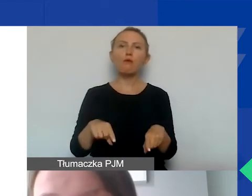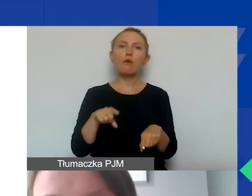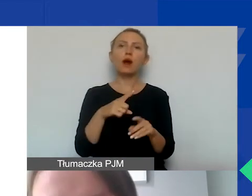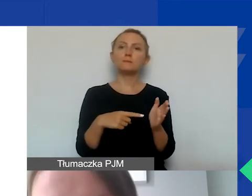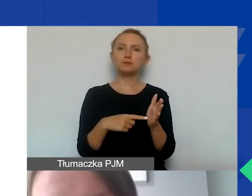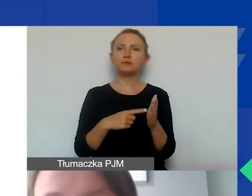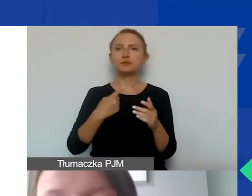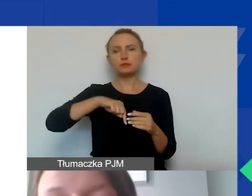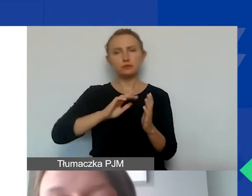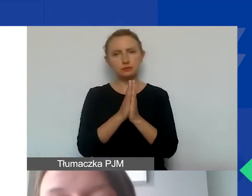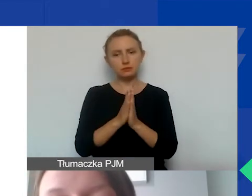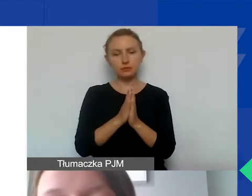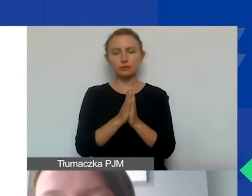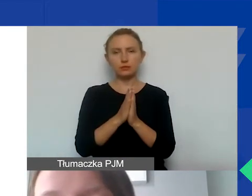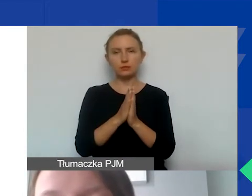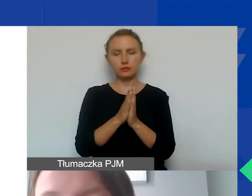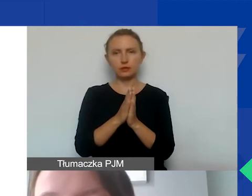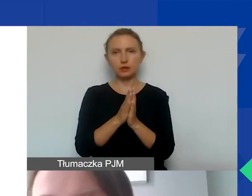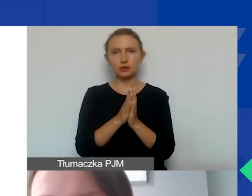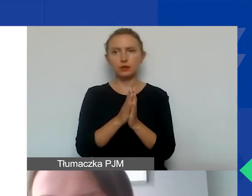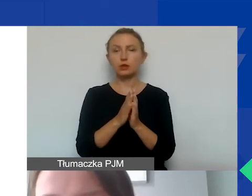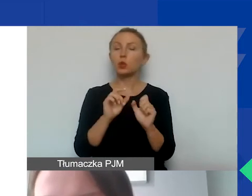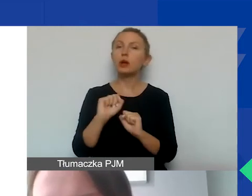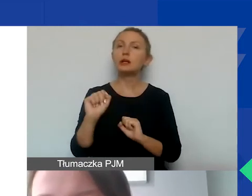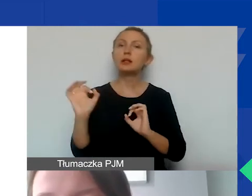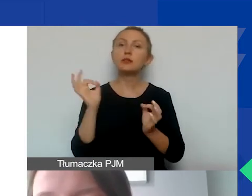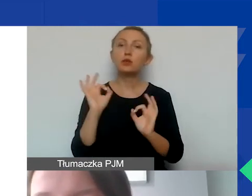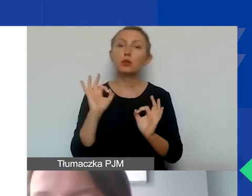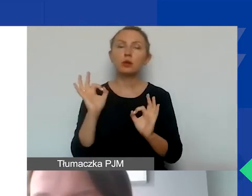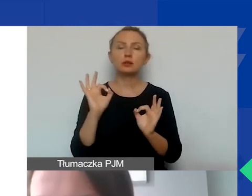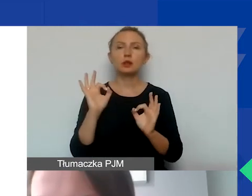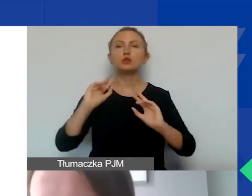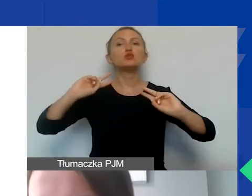że prosimy, aby znalazła się informacja, po pierwsze, o źródłach finansowania